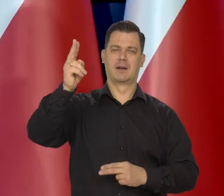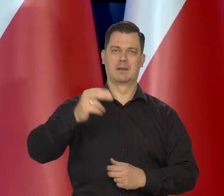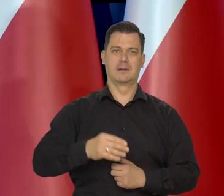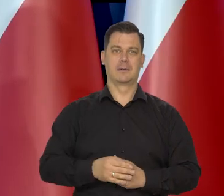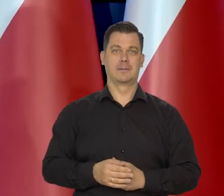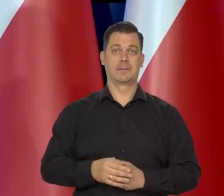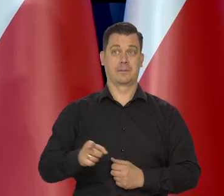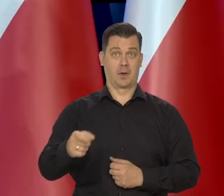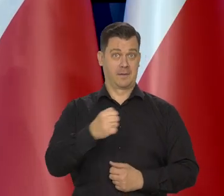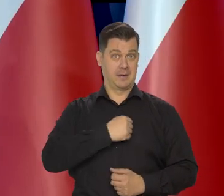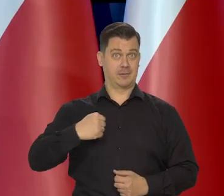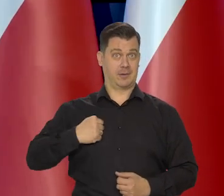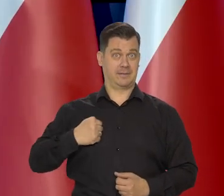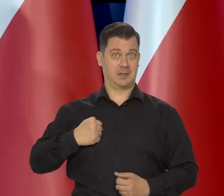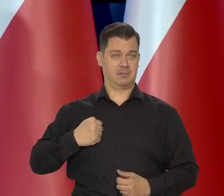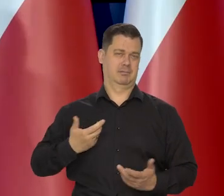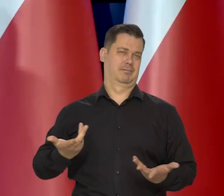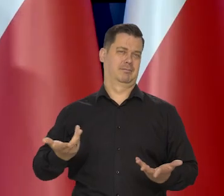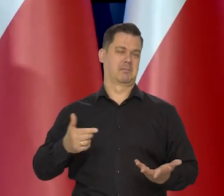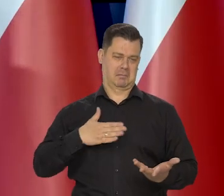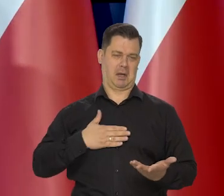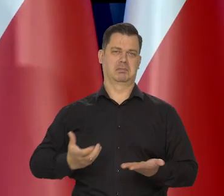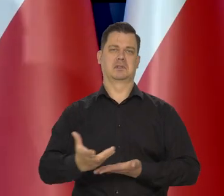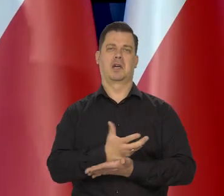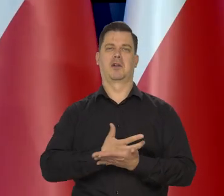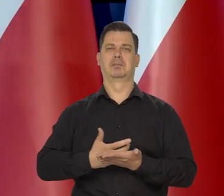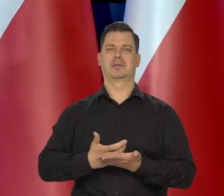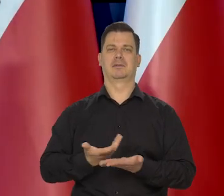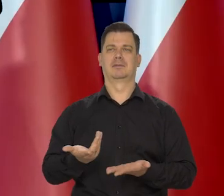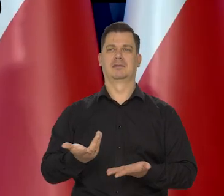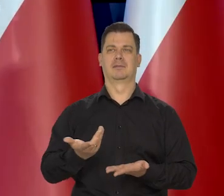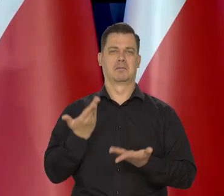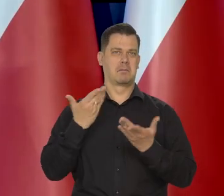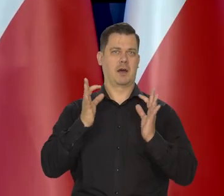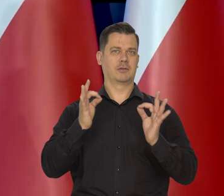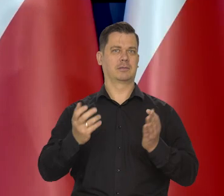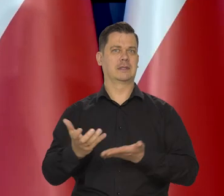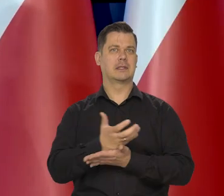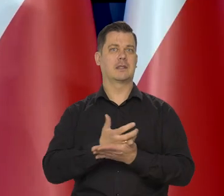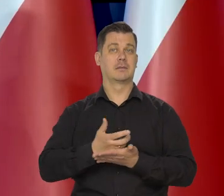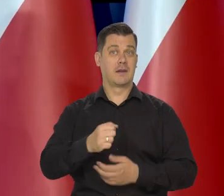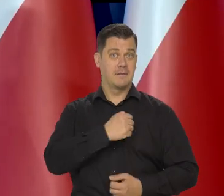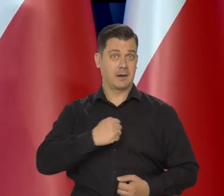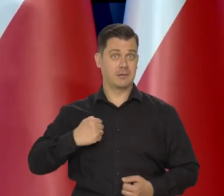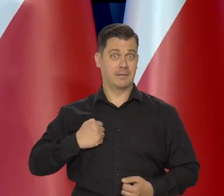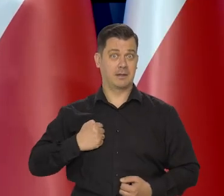Warszawiakom średnio też mniej zależy, bo Warszawa średnio